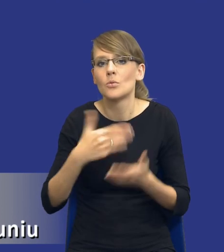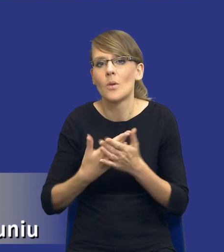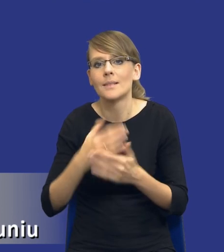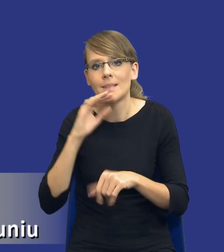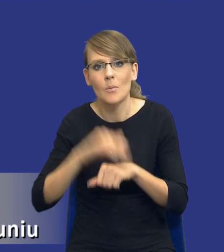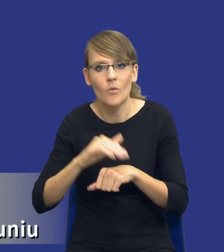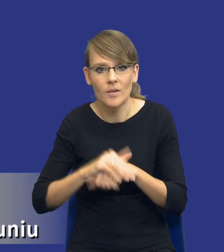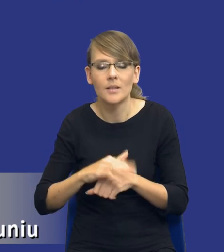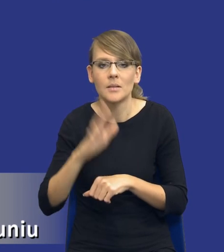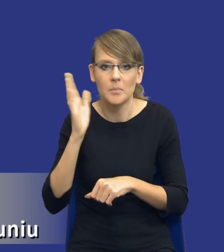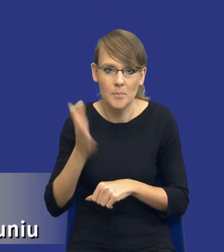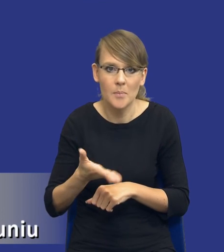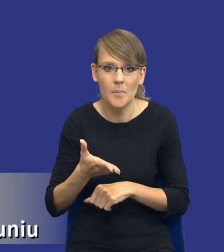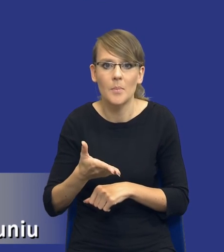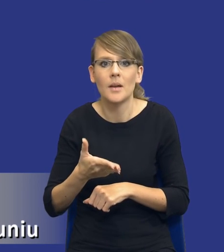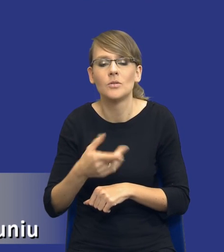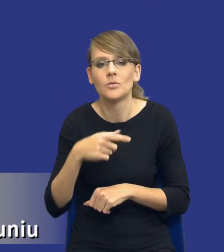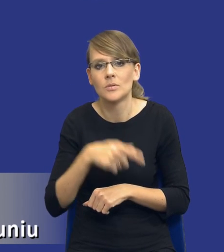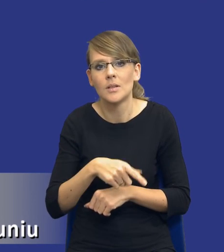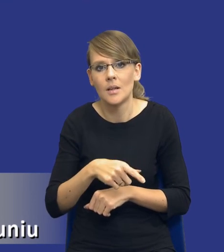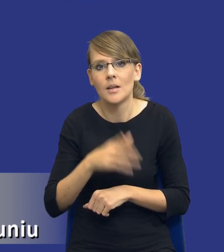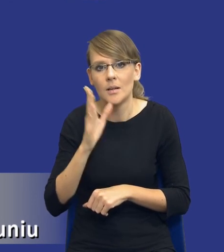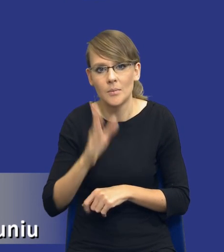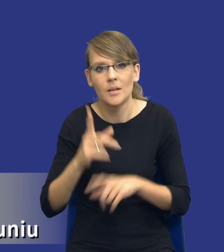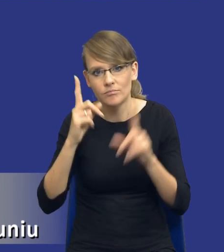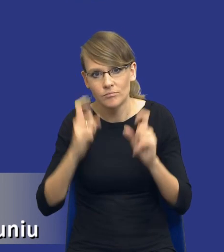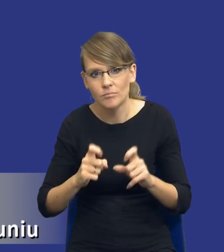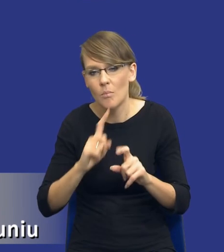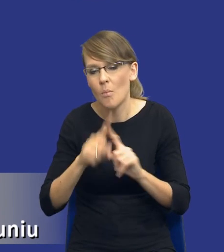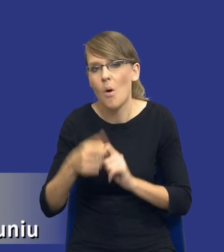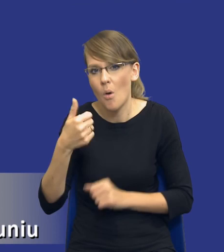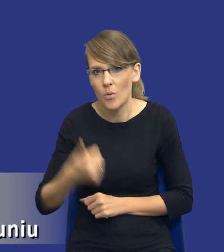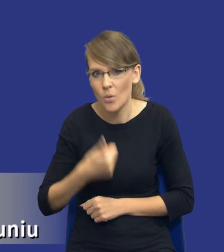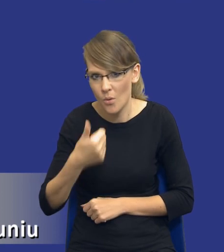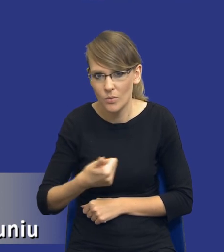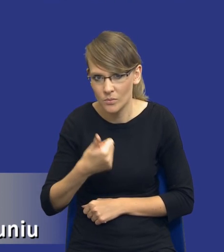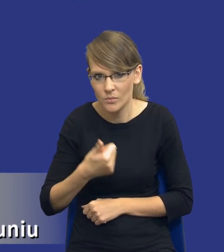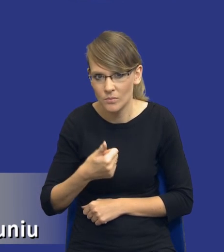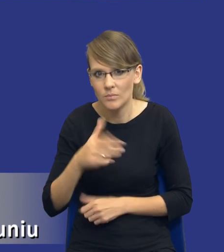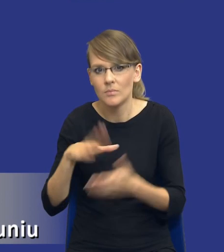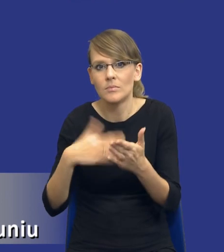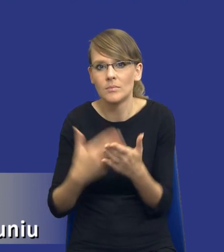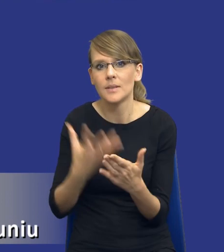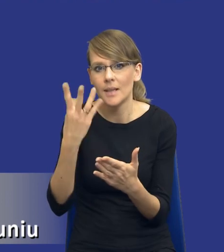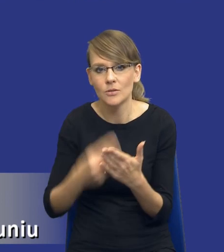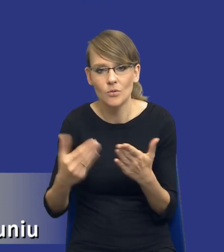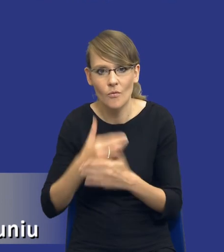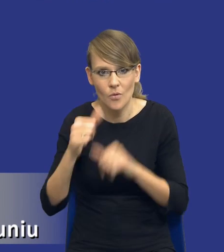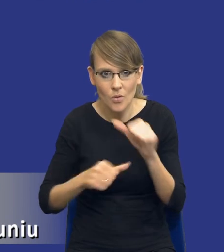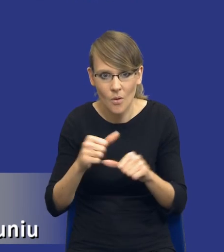wszczęte postępowanie, ma zostać wszczęte po roku na jesień np. kolejnego roku wiele się może wydarzyć.